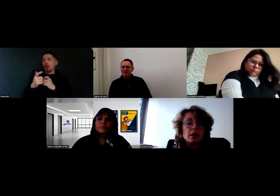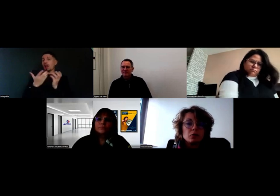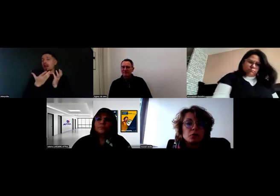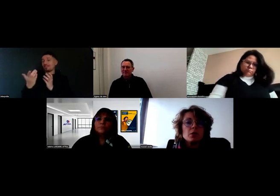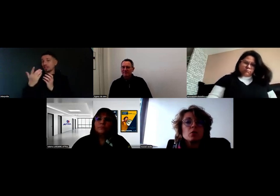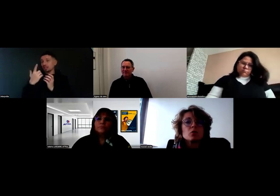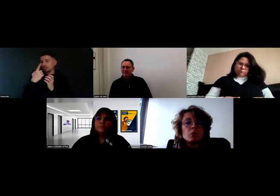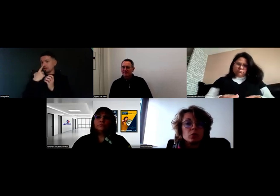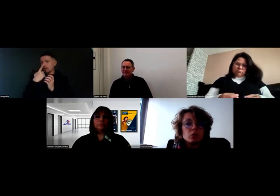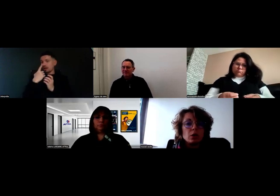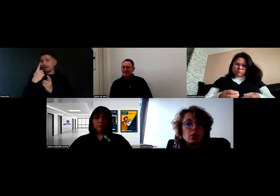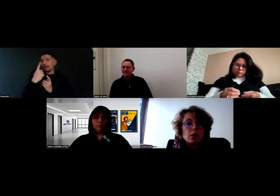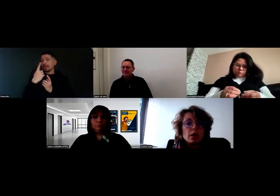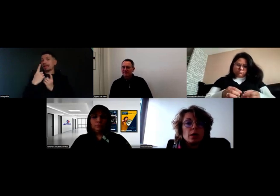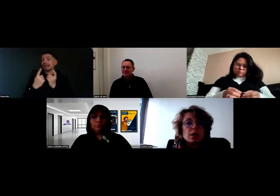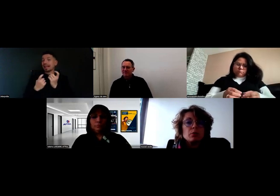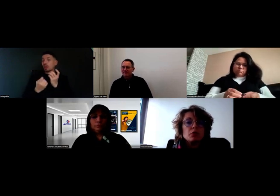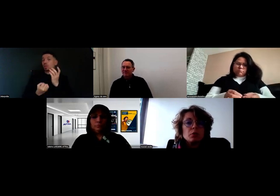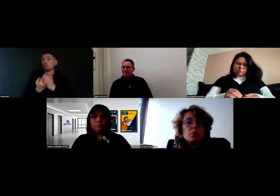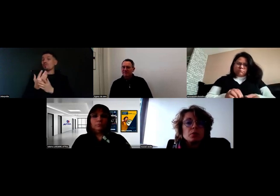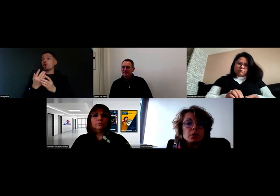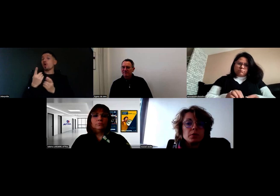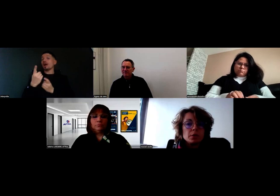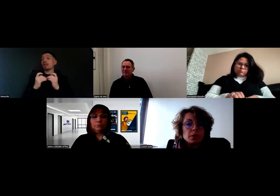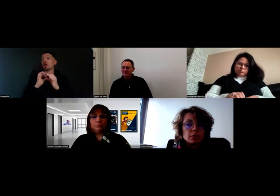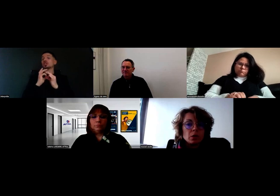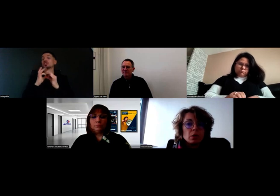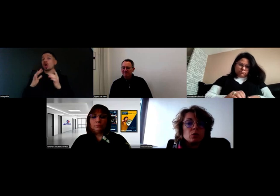Un nouveau client sans protocole, ça pouvait lui poser une difficulté.